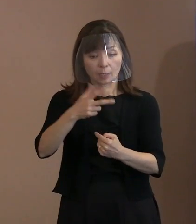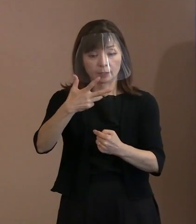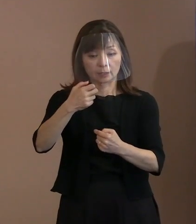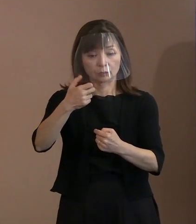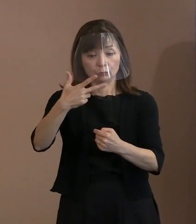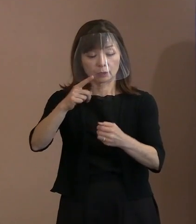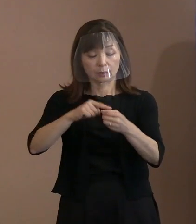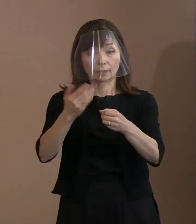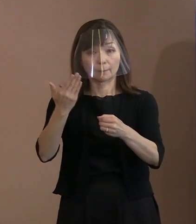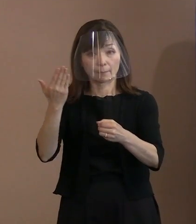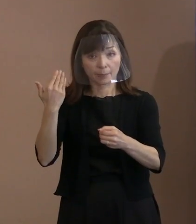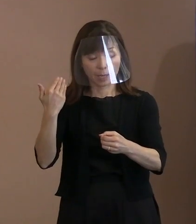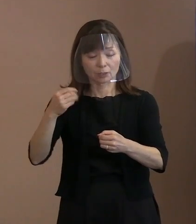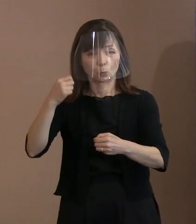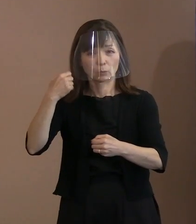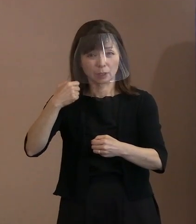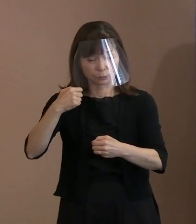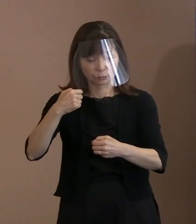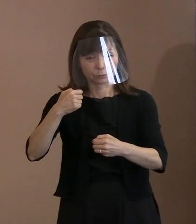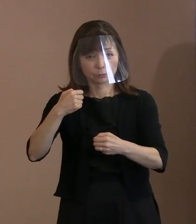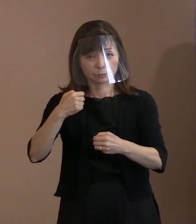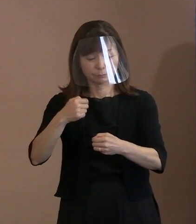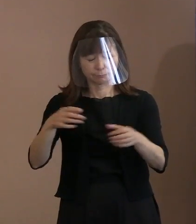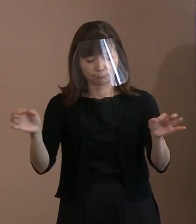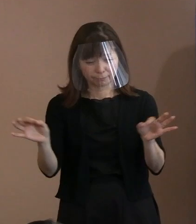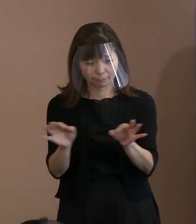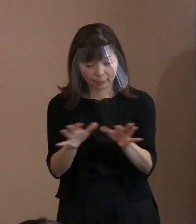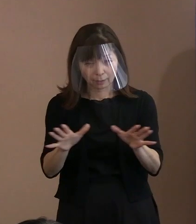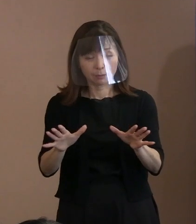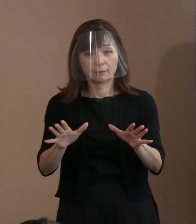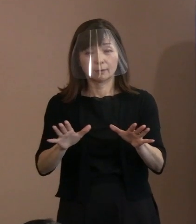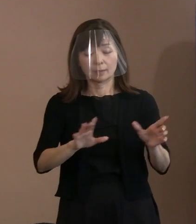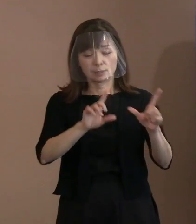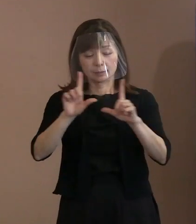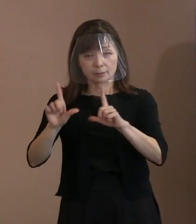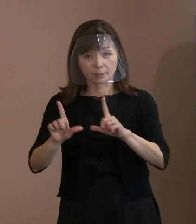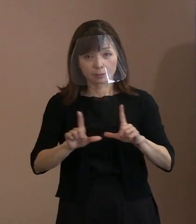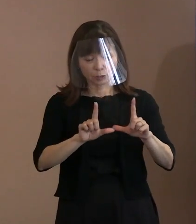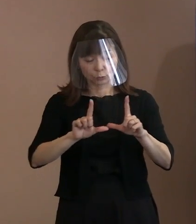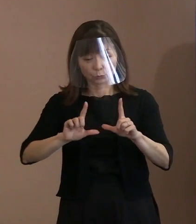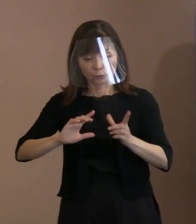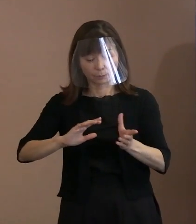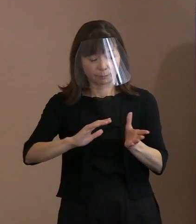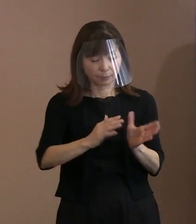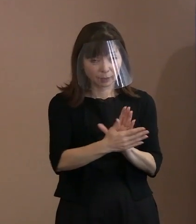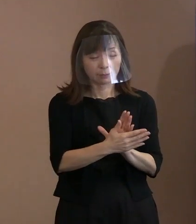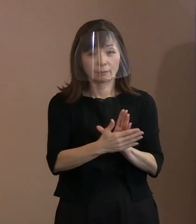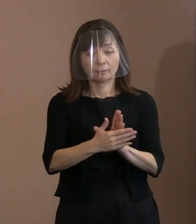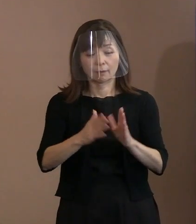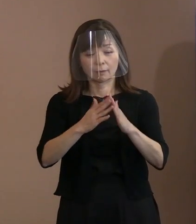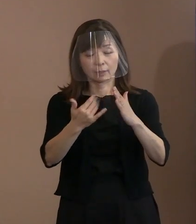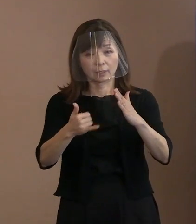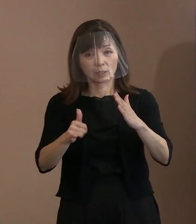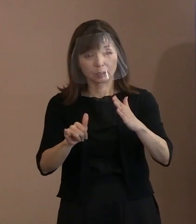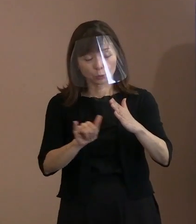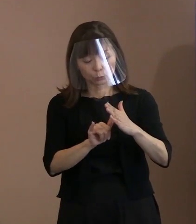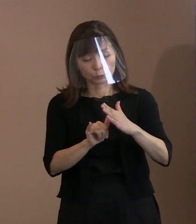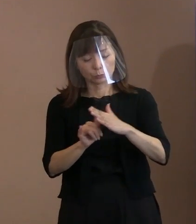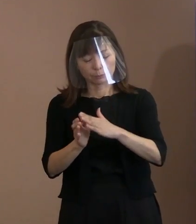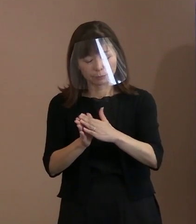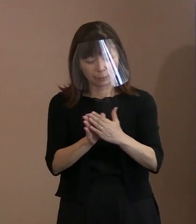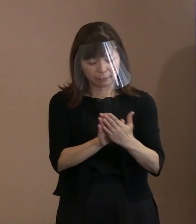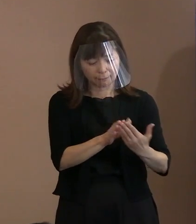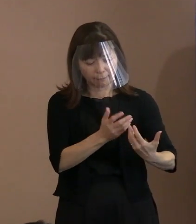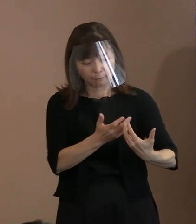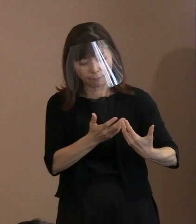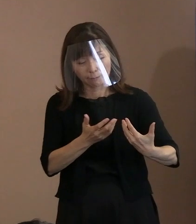何の前触れもなく日常が一変し､ 家族との最後の別れを予期せずして